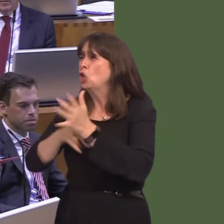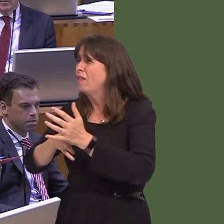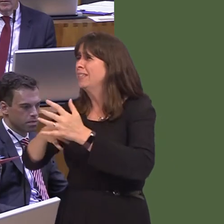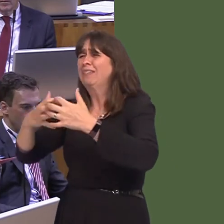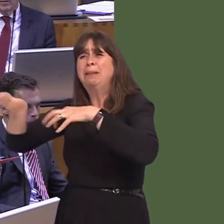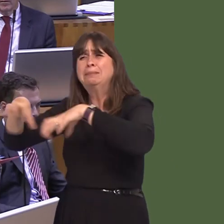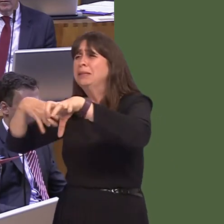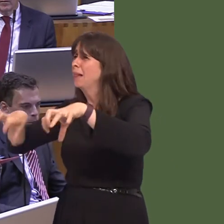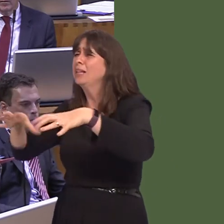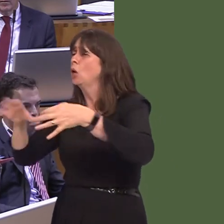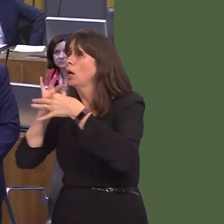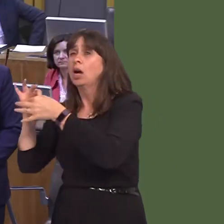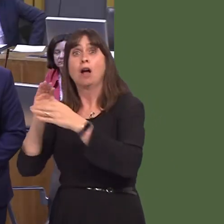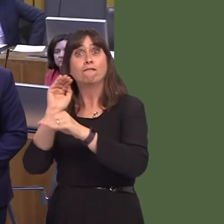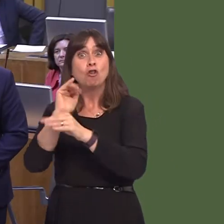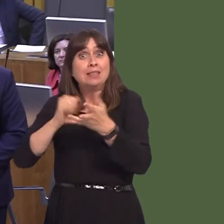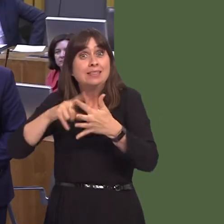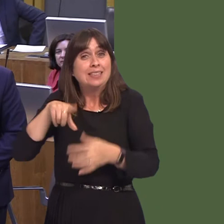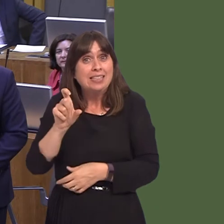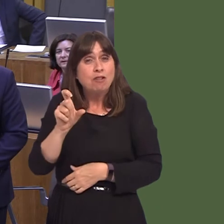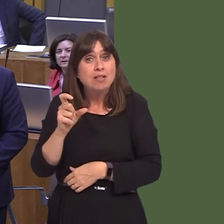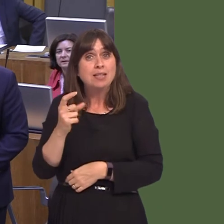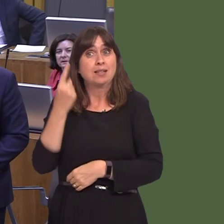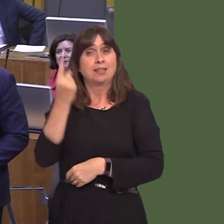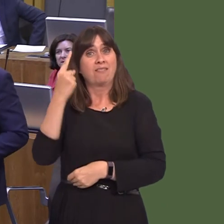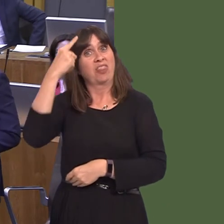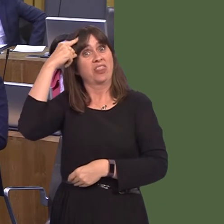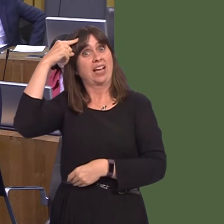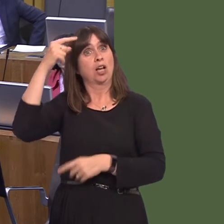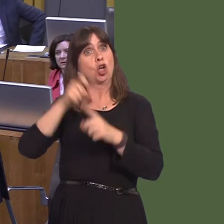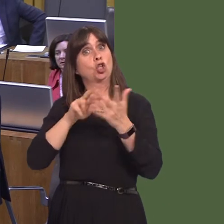place. We have our own Foreign Secretary thinking that Donald Trump should lead the negotiations